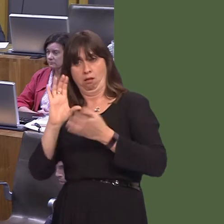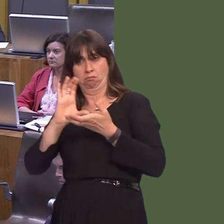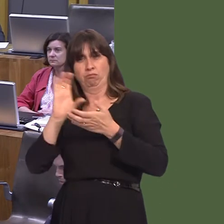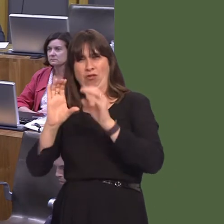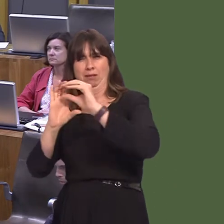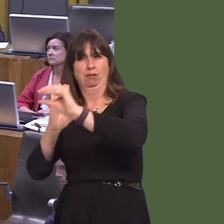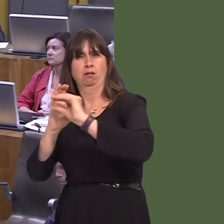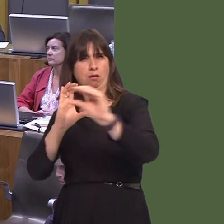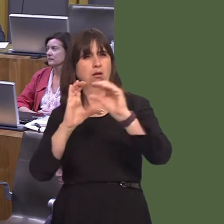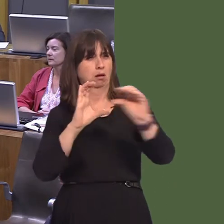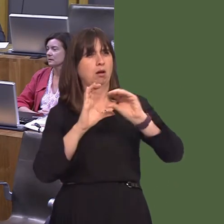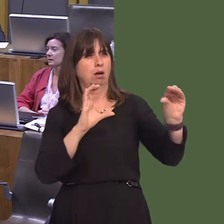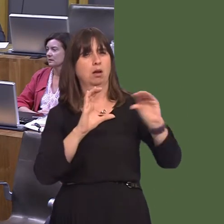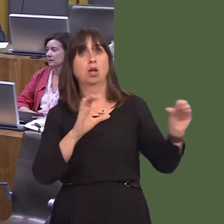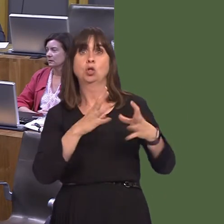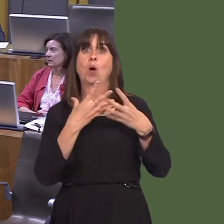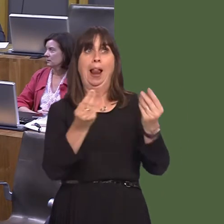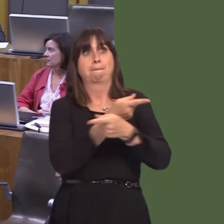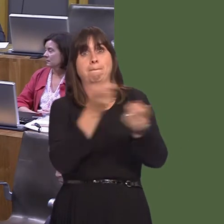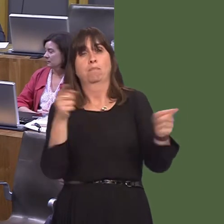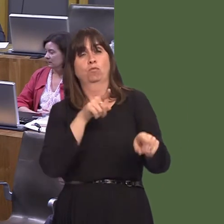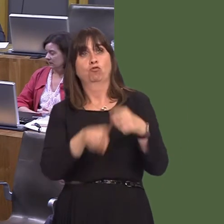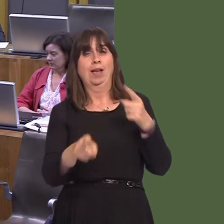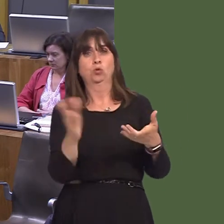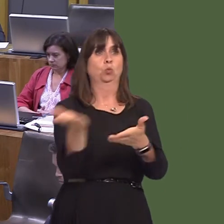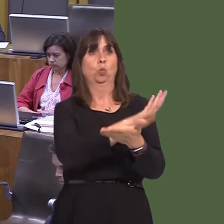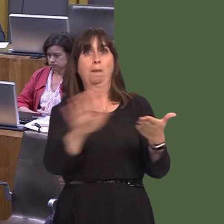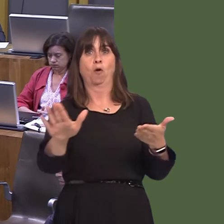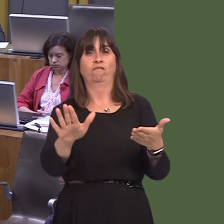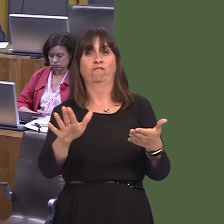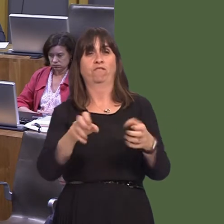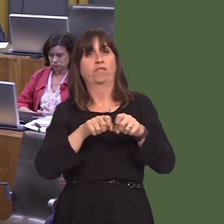to undertake a project to combat invasive non-native plant species at over 1,000 sites